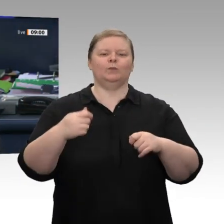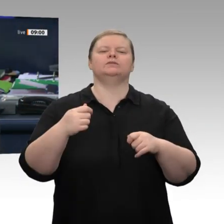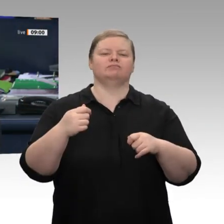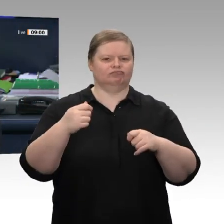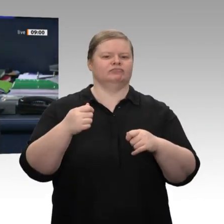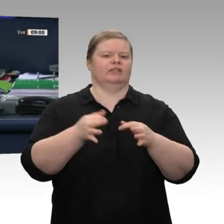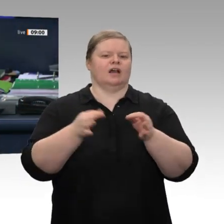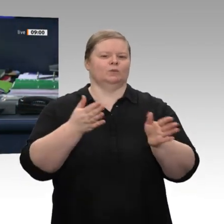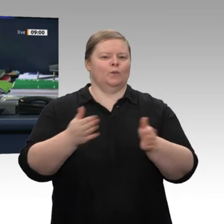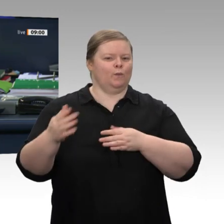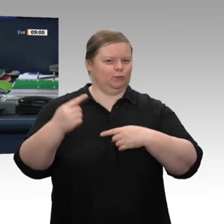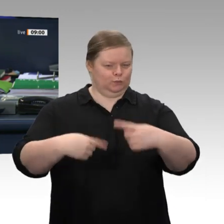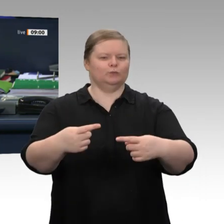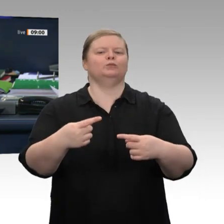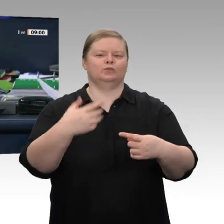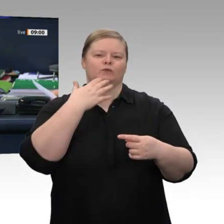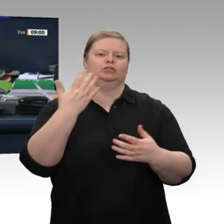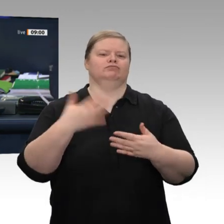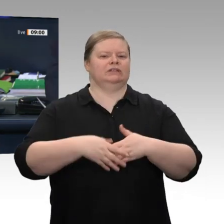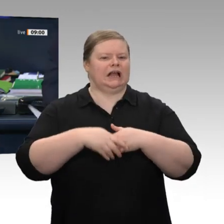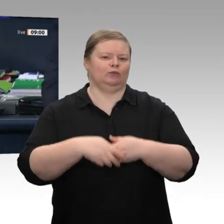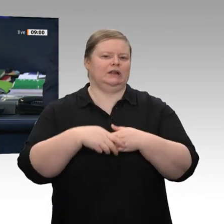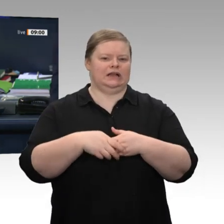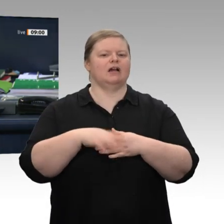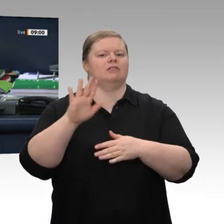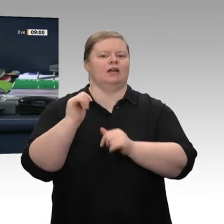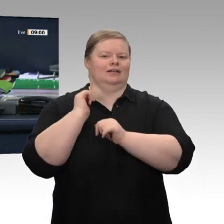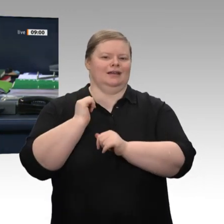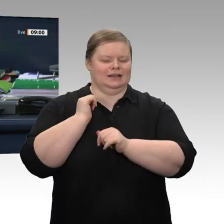Dann eröffne ich die Sitzung. Und gratuliere vor Eintritt in die Tagesordnung,